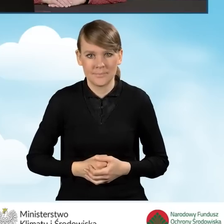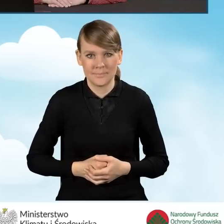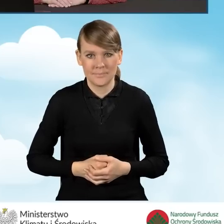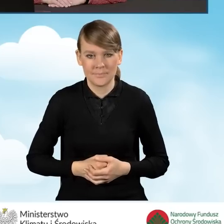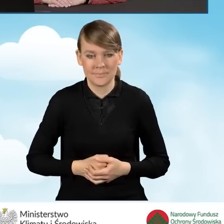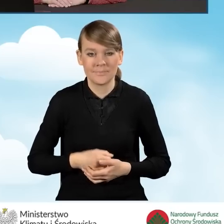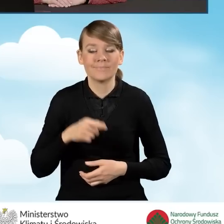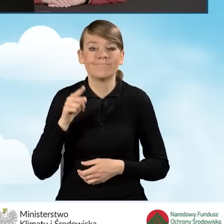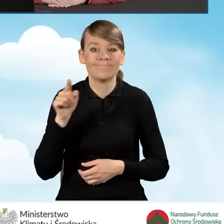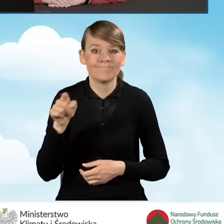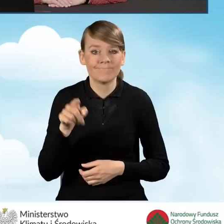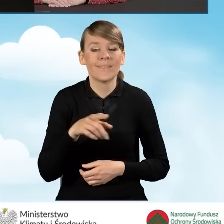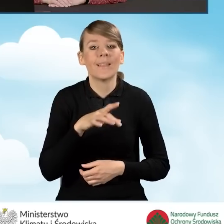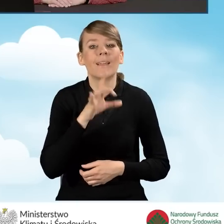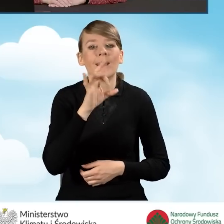Nasz generator wniosku o dofinansowanie znajduje się